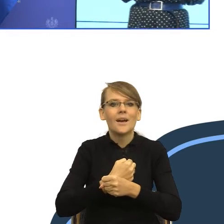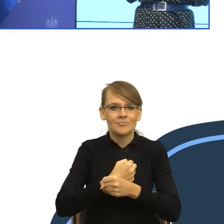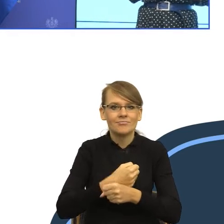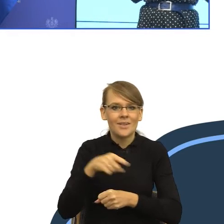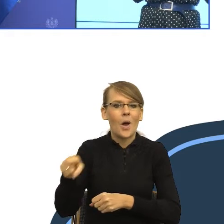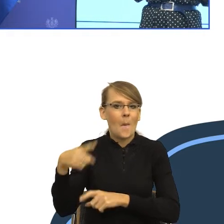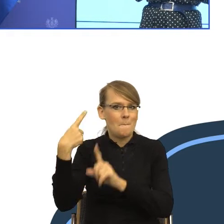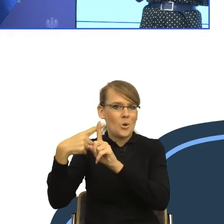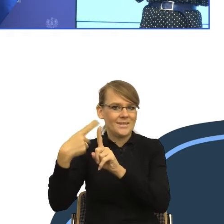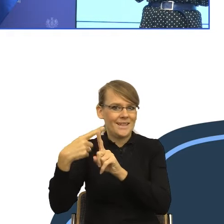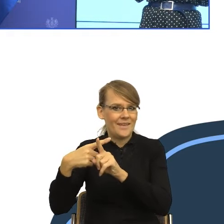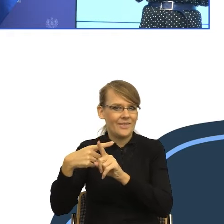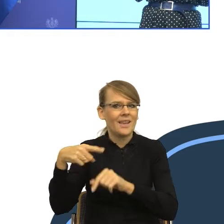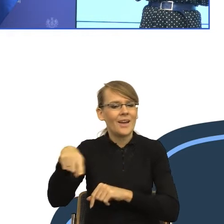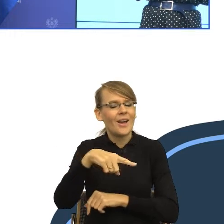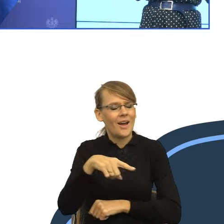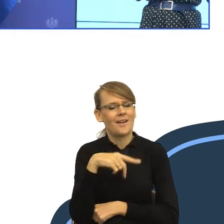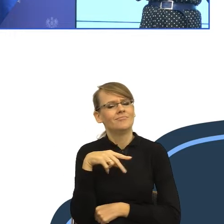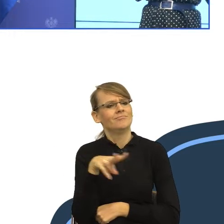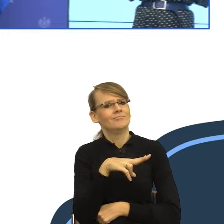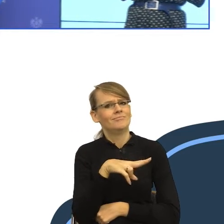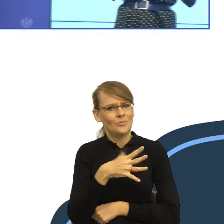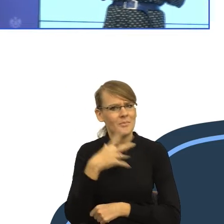i budziły zaufanie, to znaczy, żeby wzbudziły w nas poczucie,